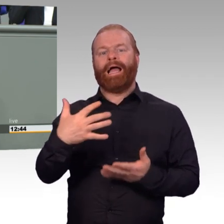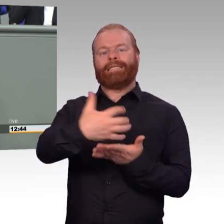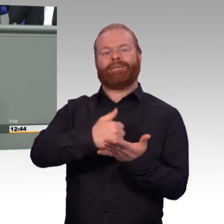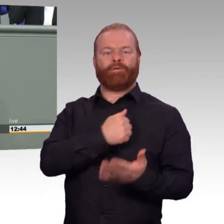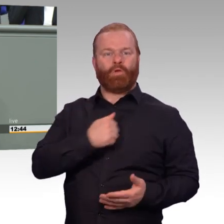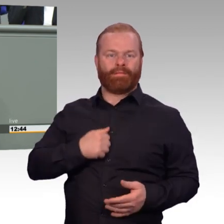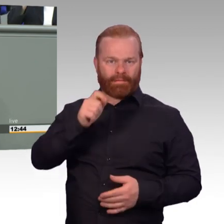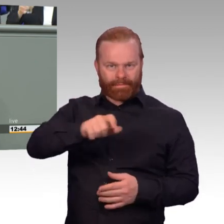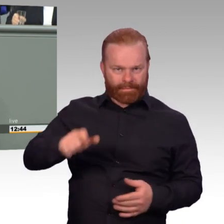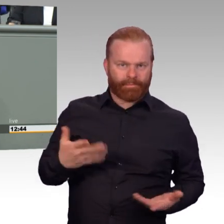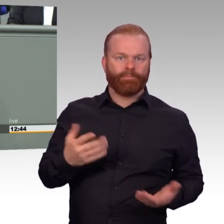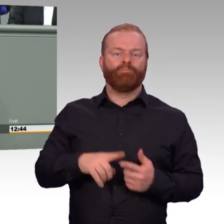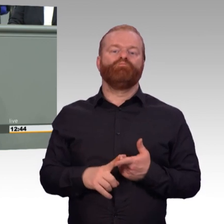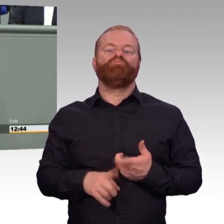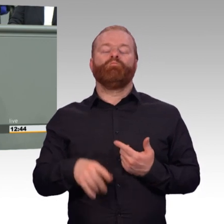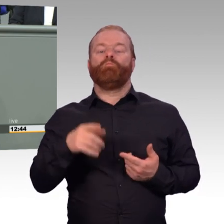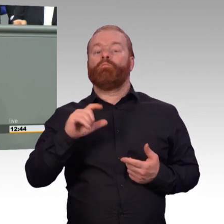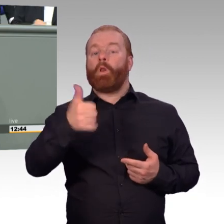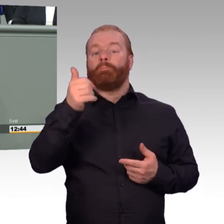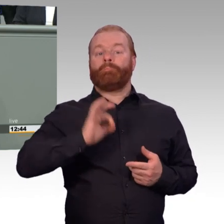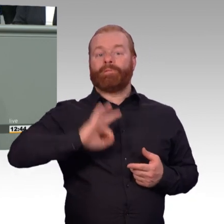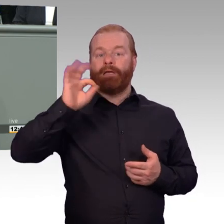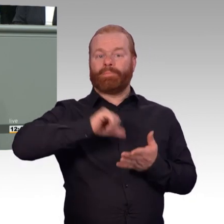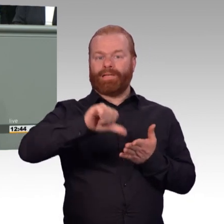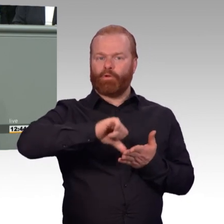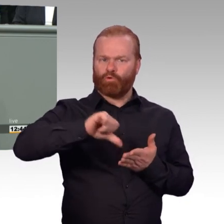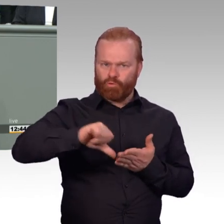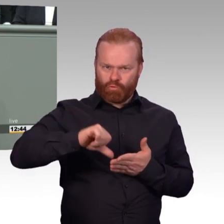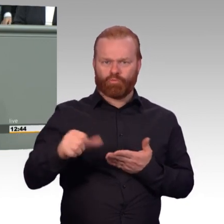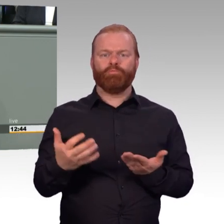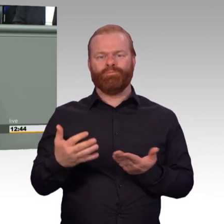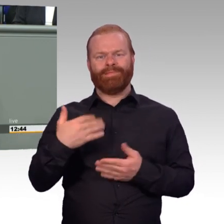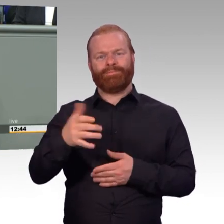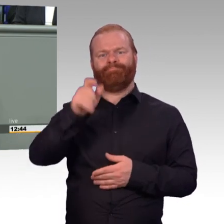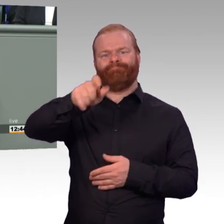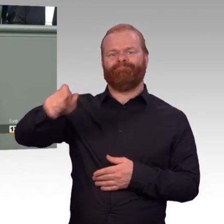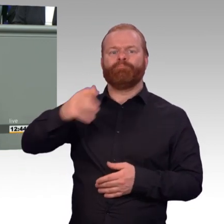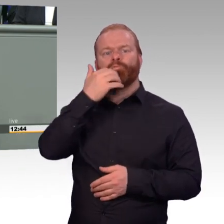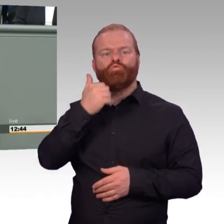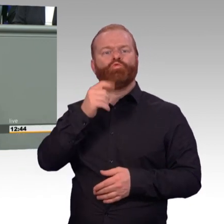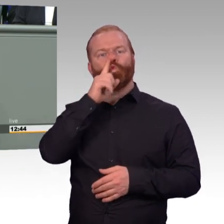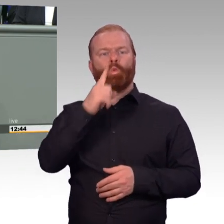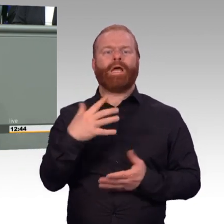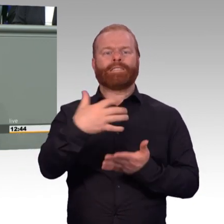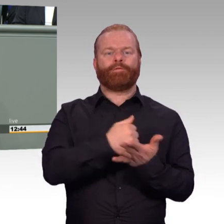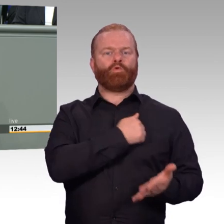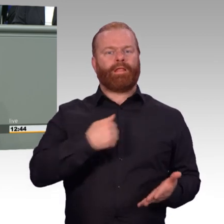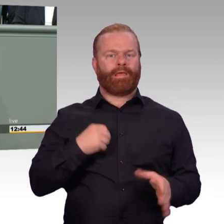kann sie ein attraktiver Arbeitgeber sein. Und dann stimmen auch die Bewerberzahlen. Mit dem Gesetz hat das Ministerium